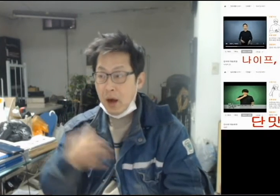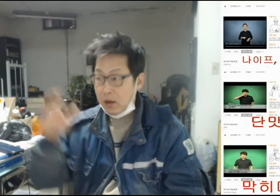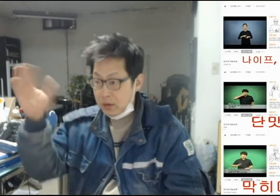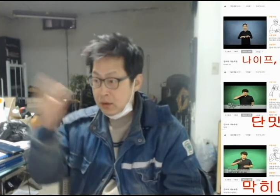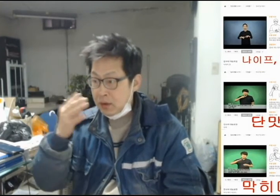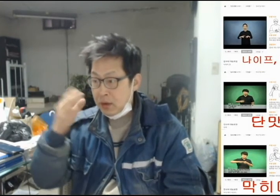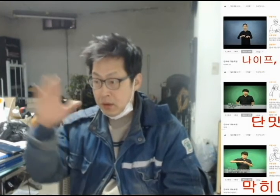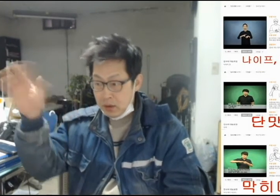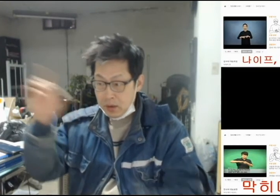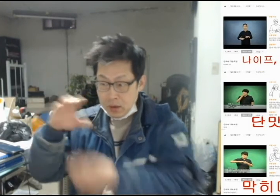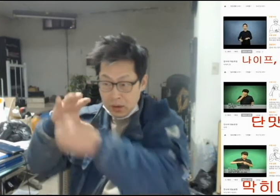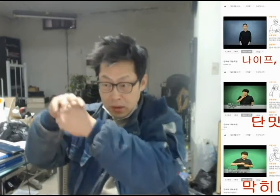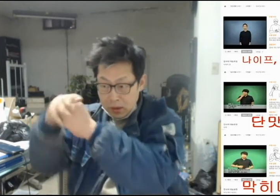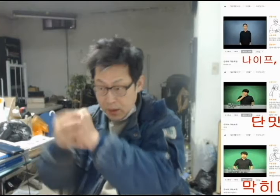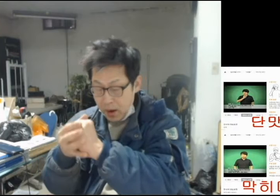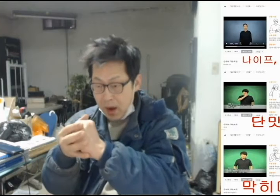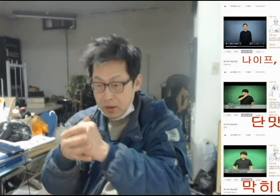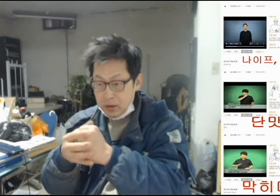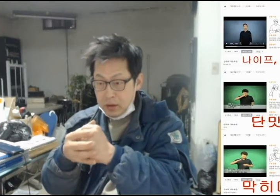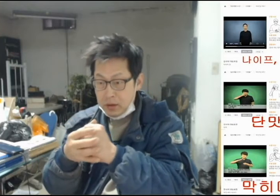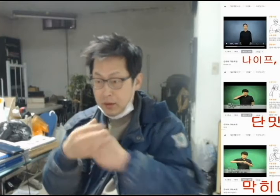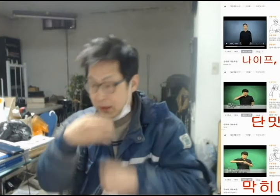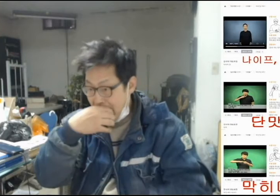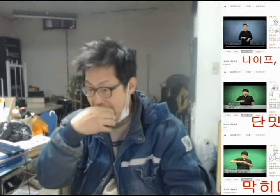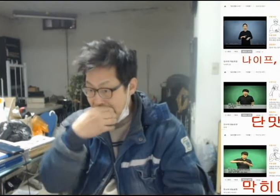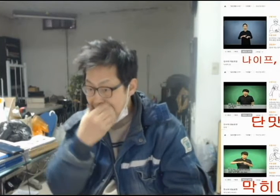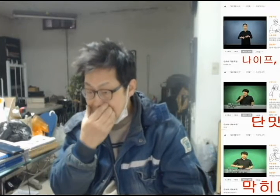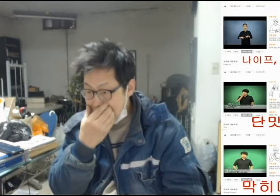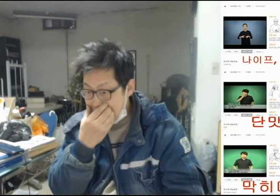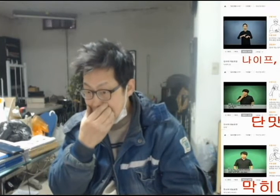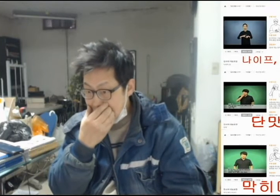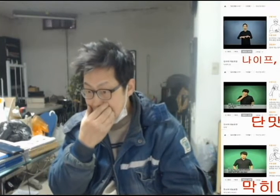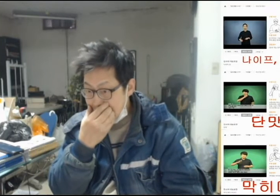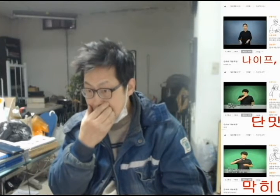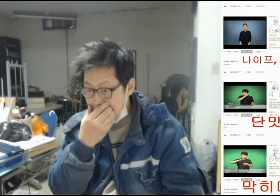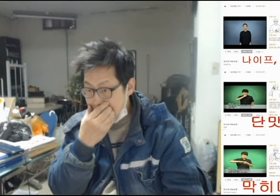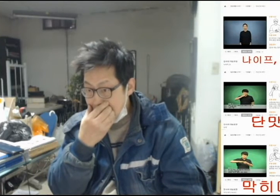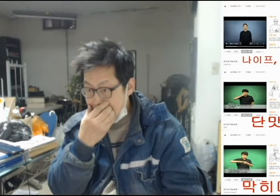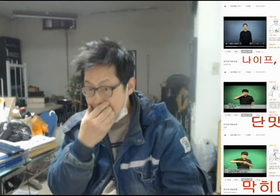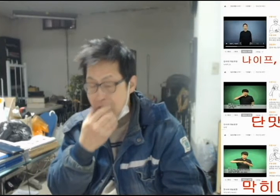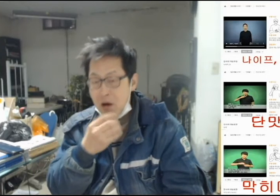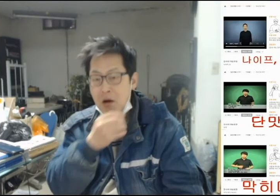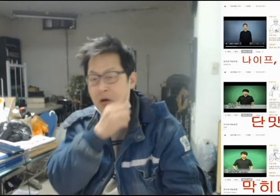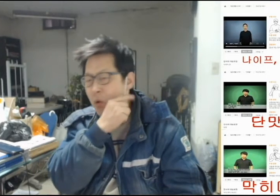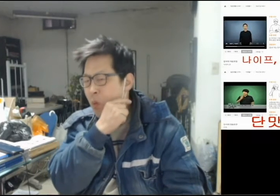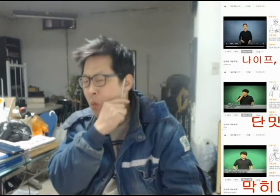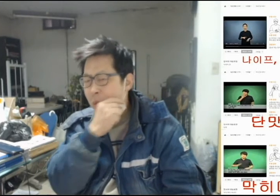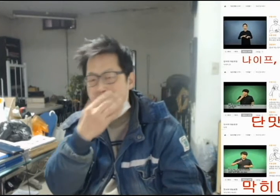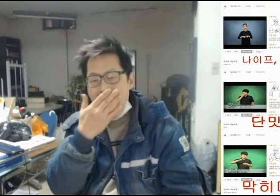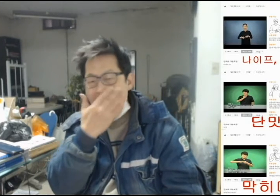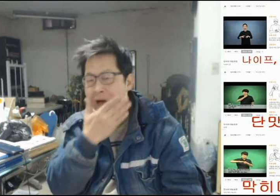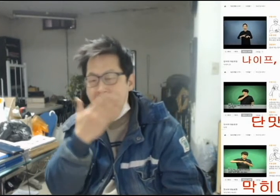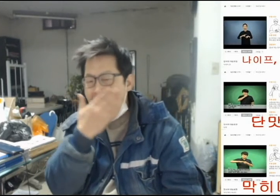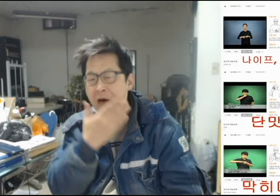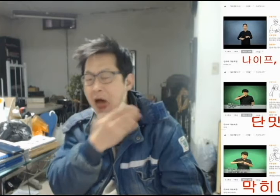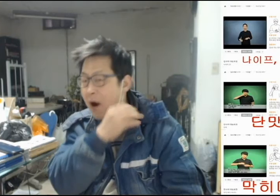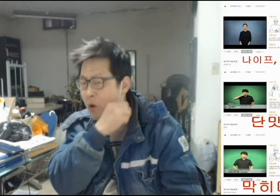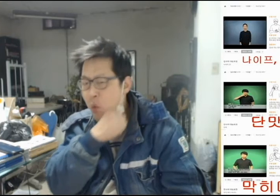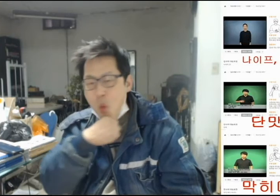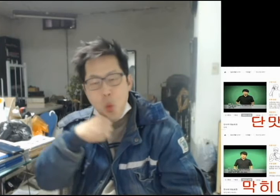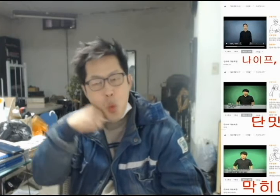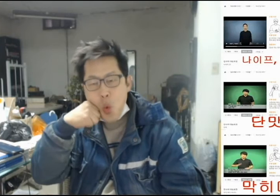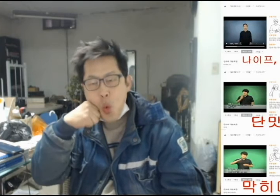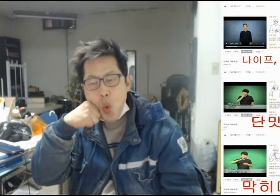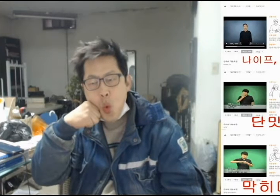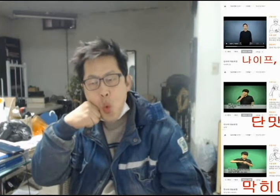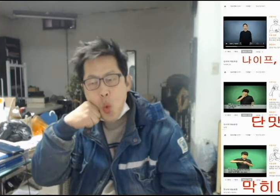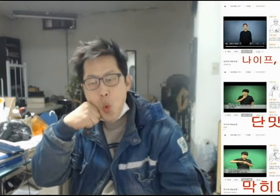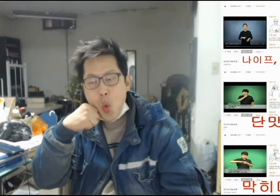[(내가)사과를 먹어보니 단 맛이 나더라]